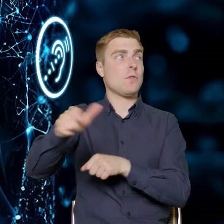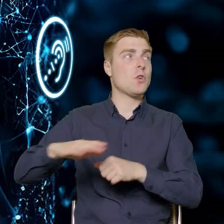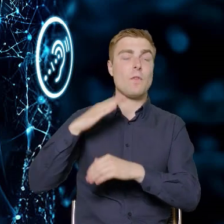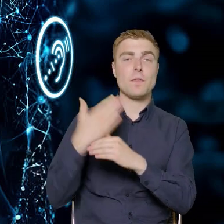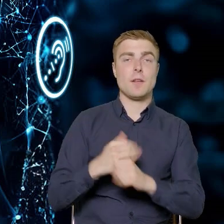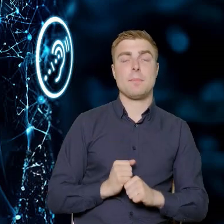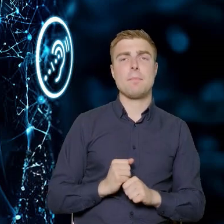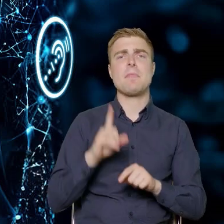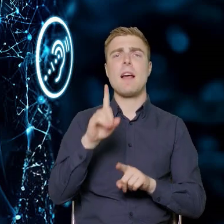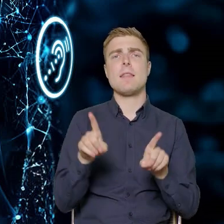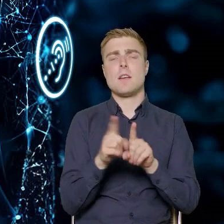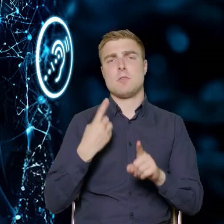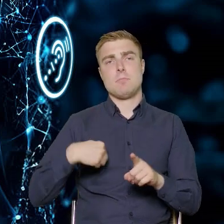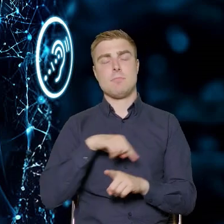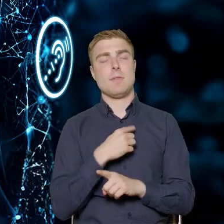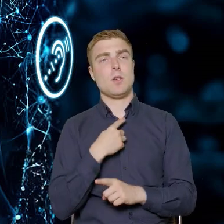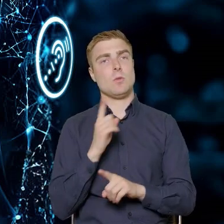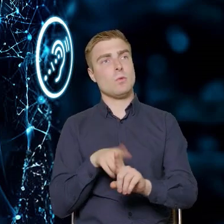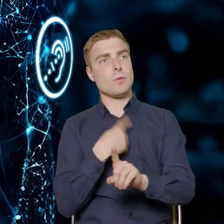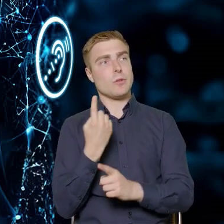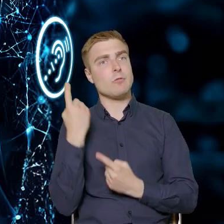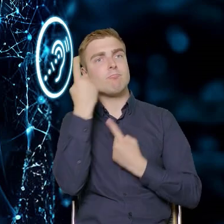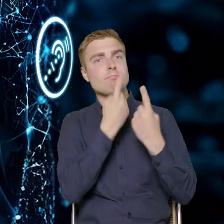Ale też zastanawialiśmy się długo, toczyliśmy rozmowy,